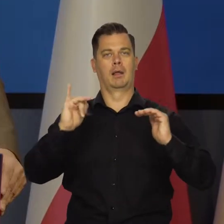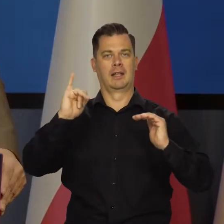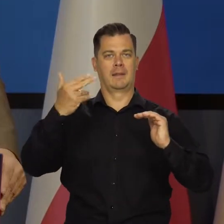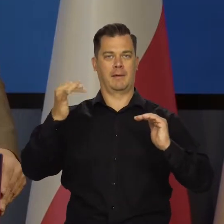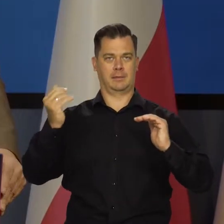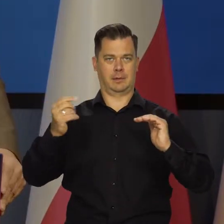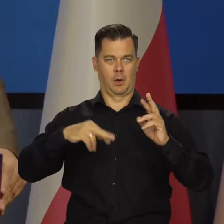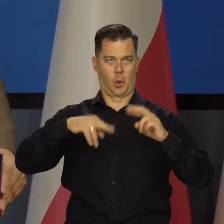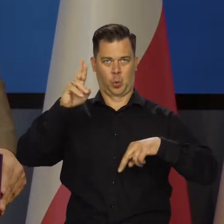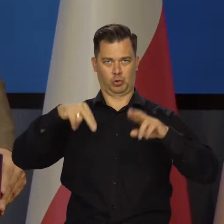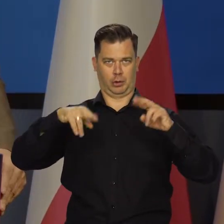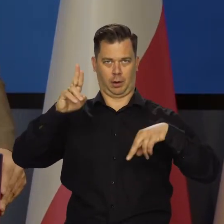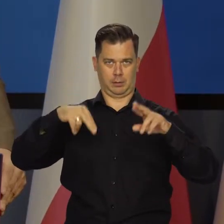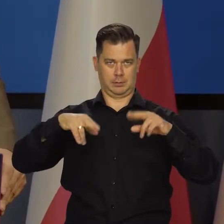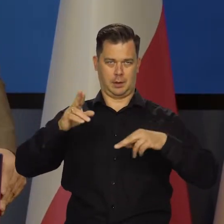jaka będzie inflacja i podają dwie różne.